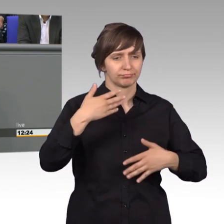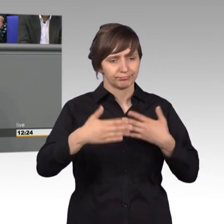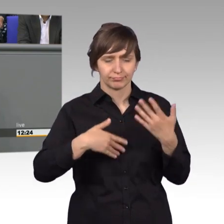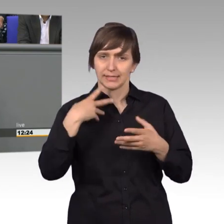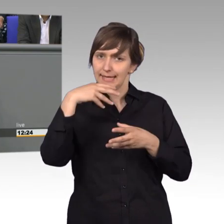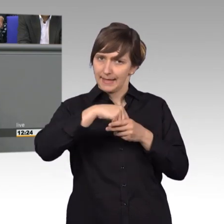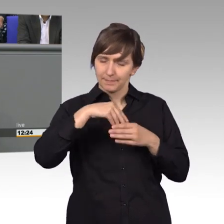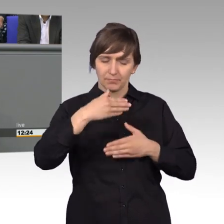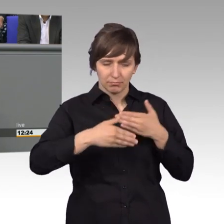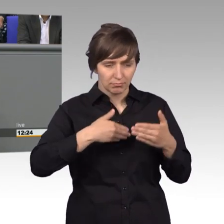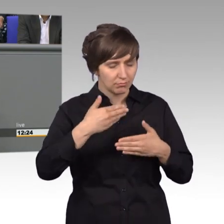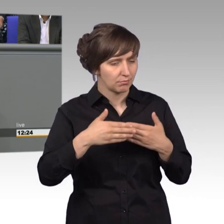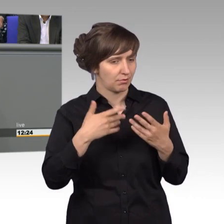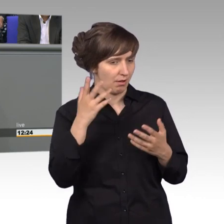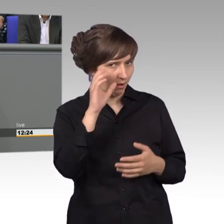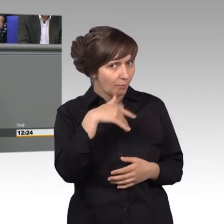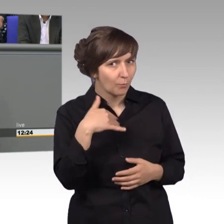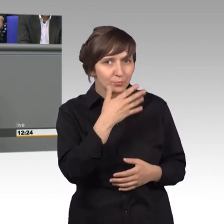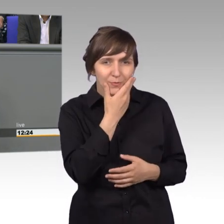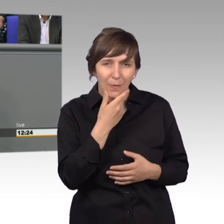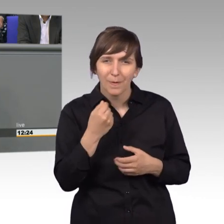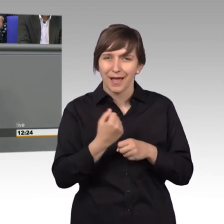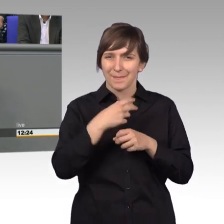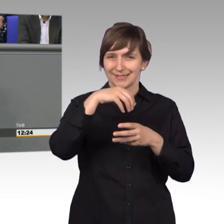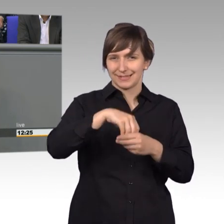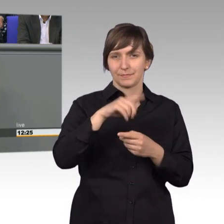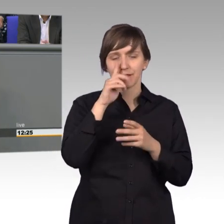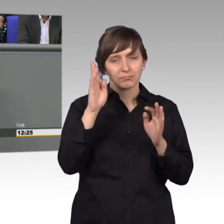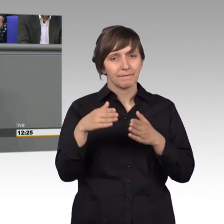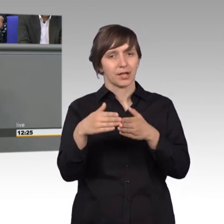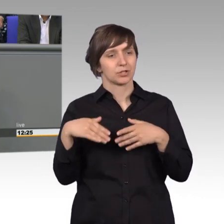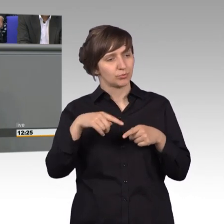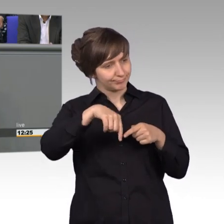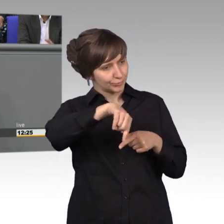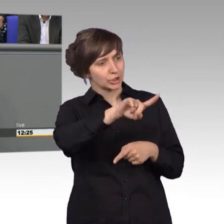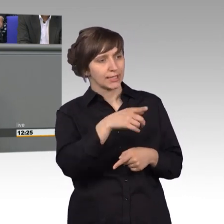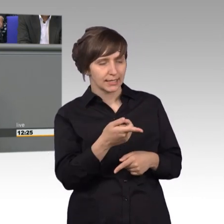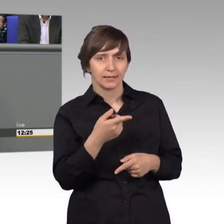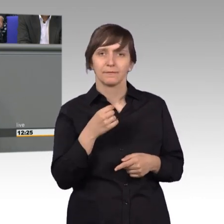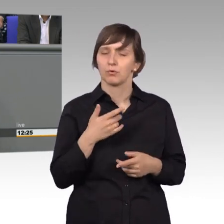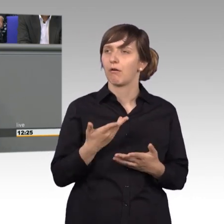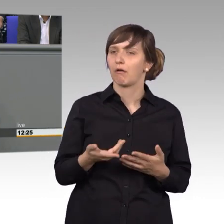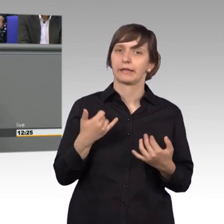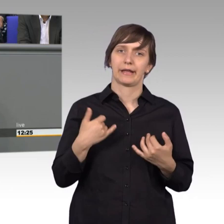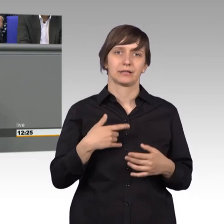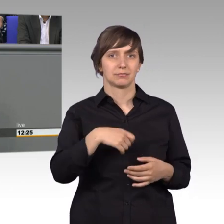zu arbeiten und wenn man nämlich von der Fraktion entsandt wird, dann hat man noch nicht das Gefühl, dass man jetzt den großen Gewinn gemacht hat.